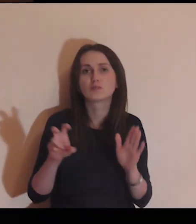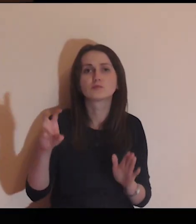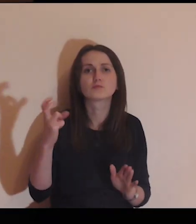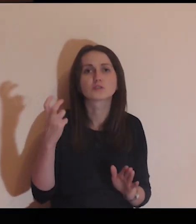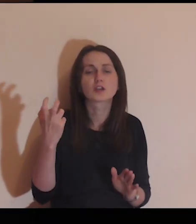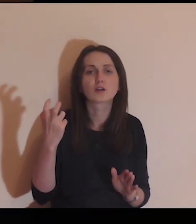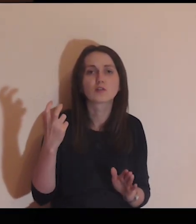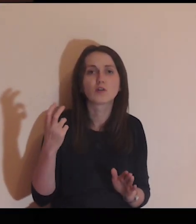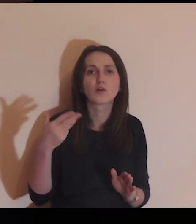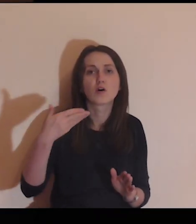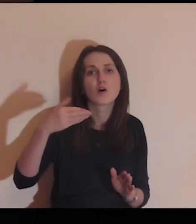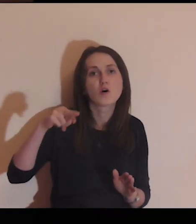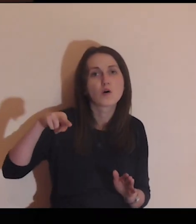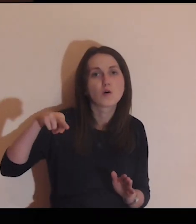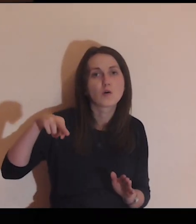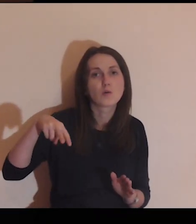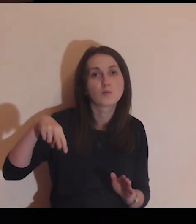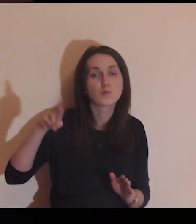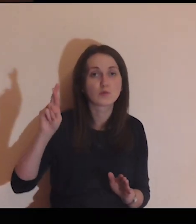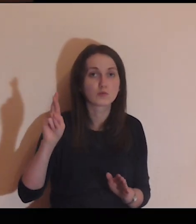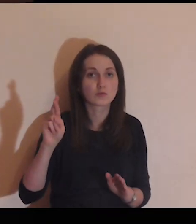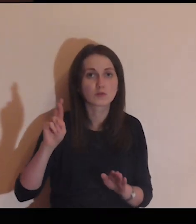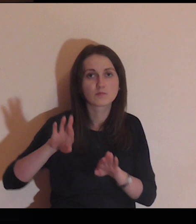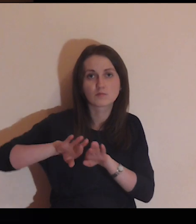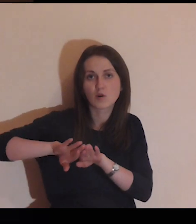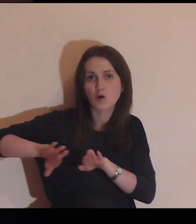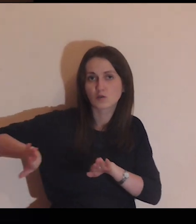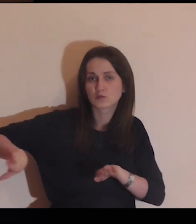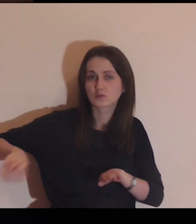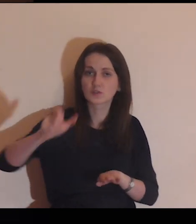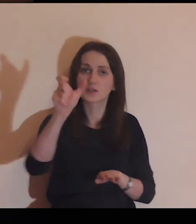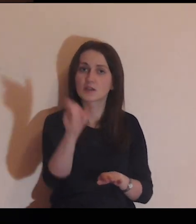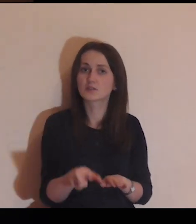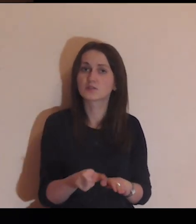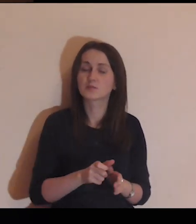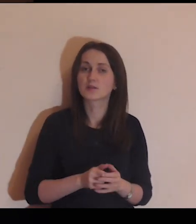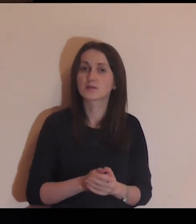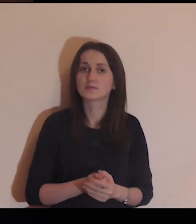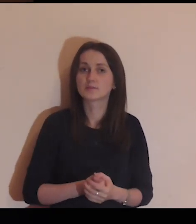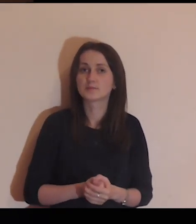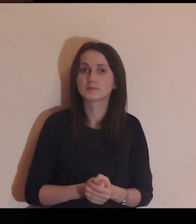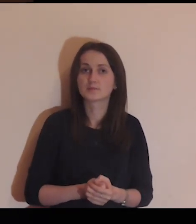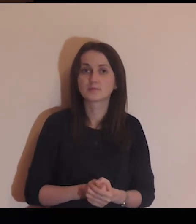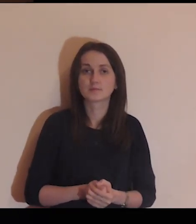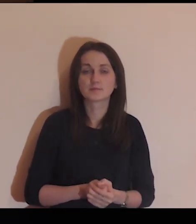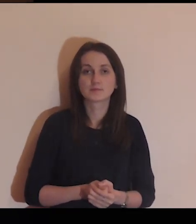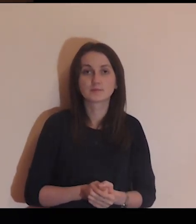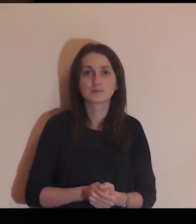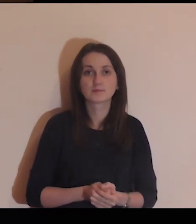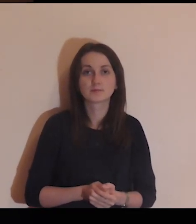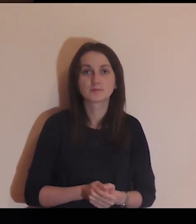Od czego ten mur cię oddziela?